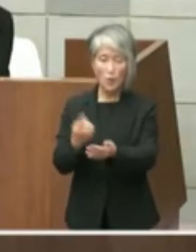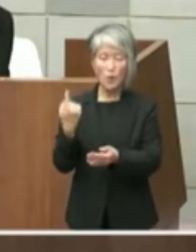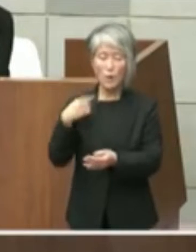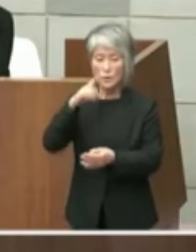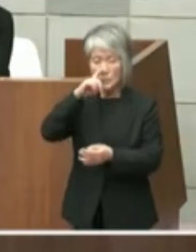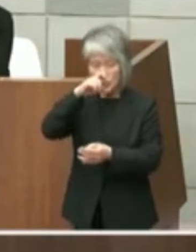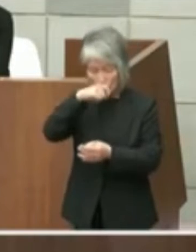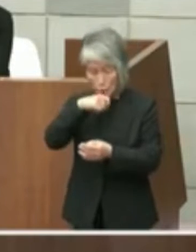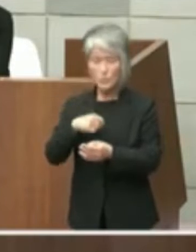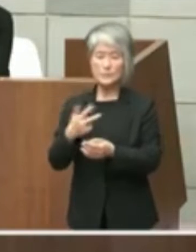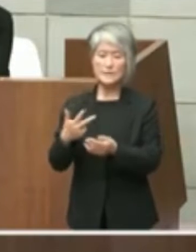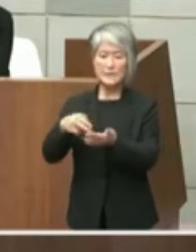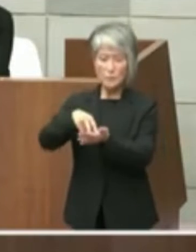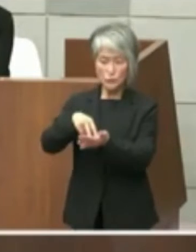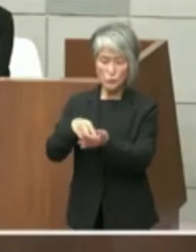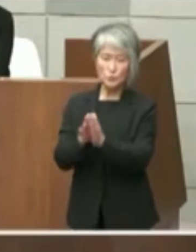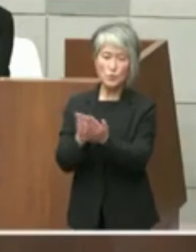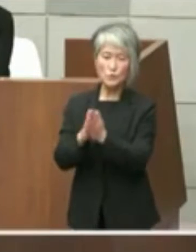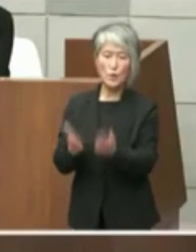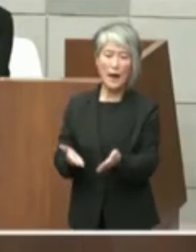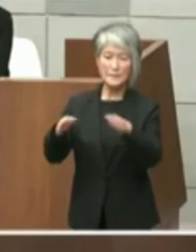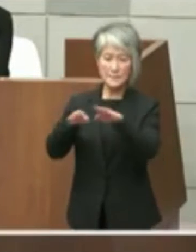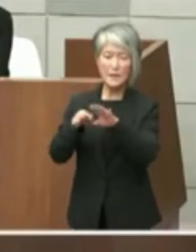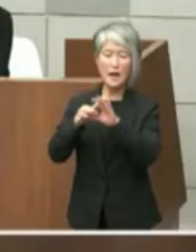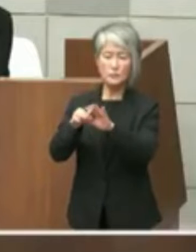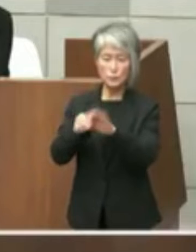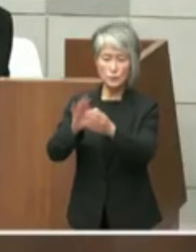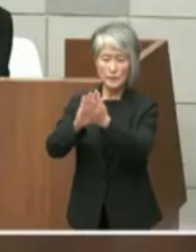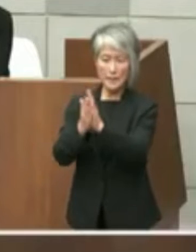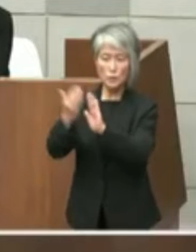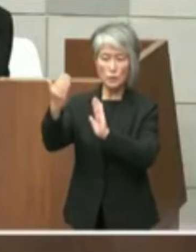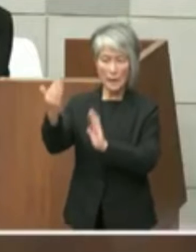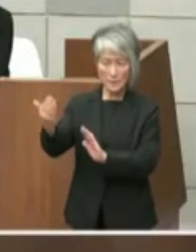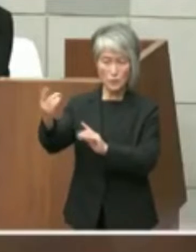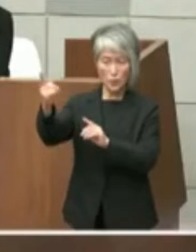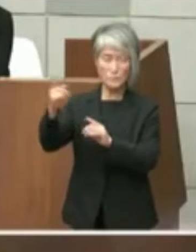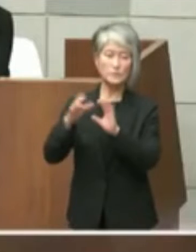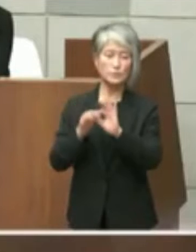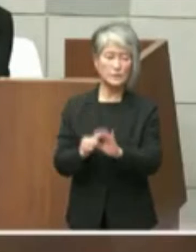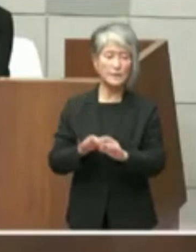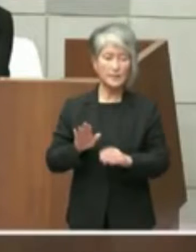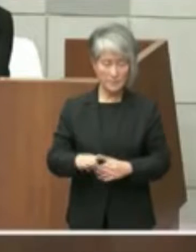受けの対応についてであります 1点目は兵庫県立図書館の移転に関する